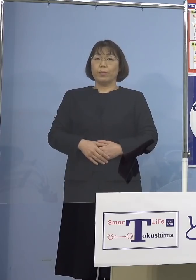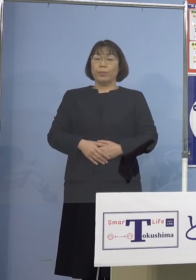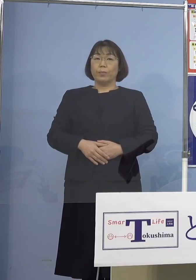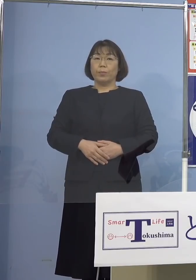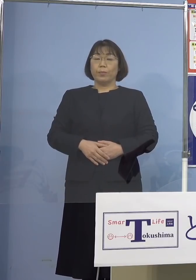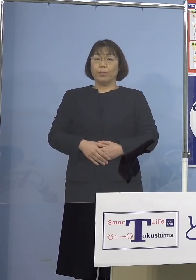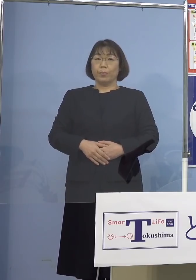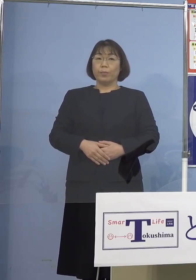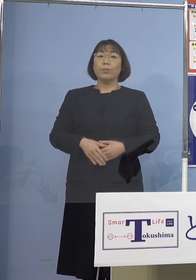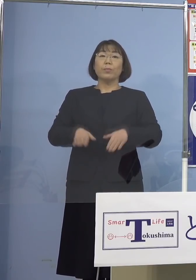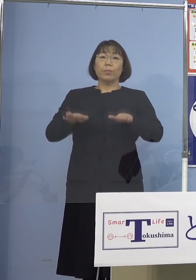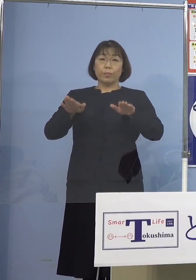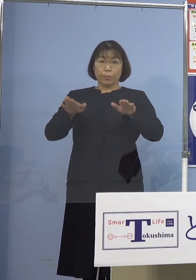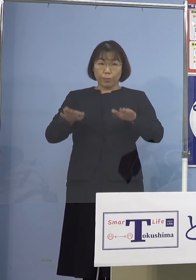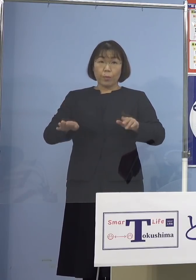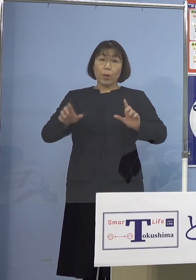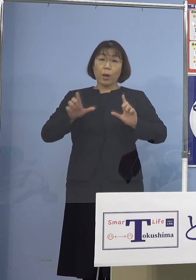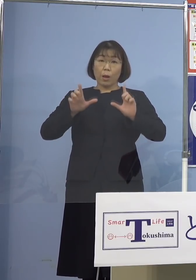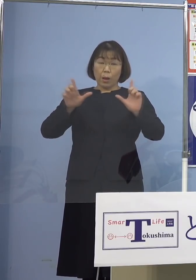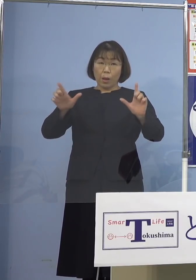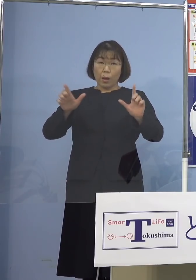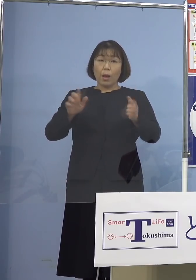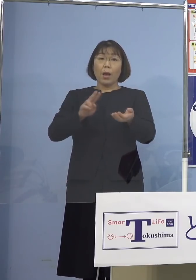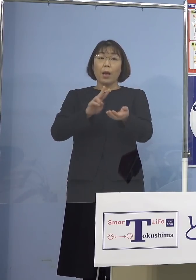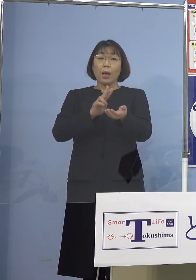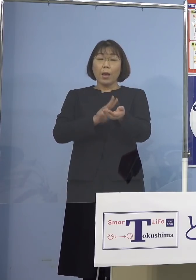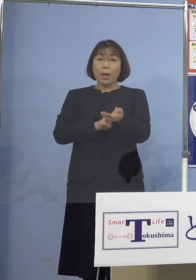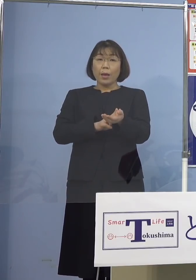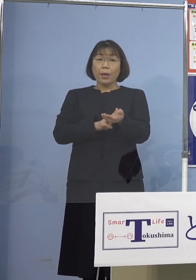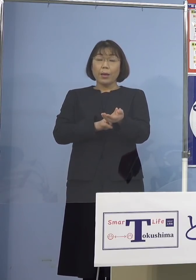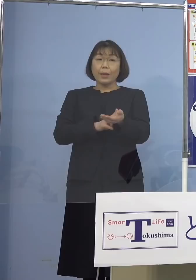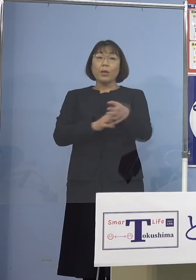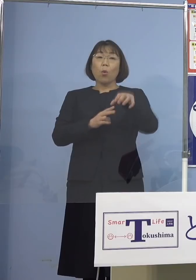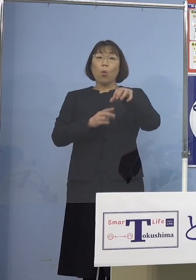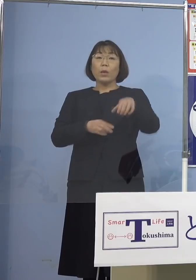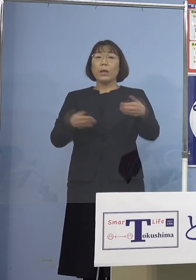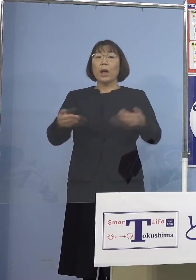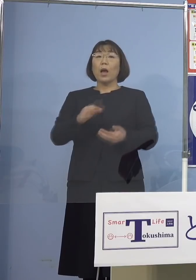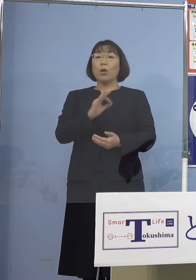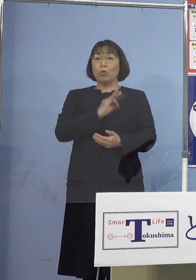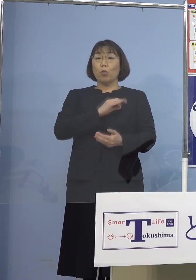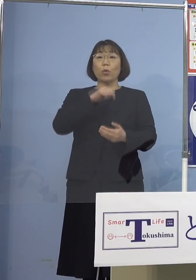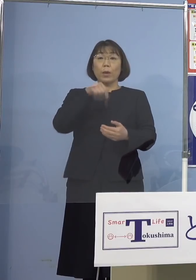本日発表の医療機関職員のうち 1名につきましては